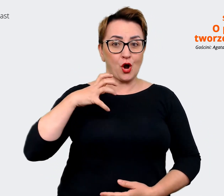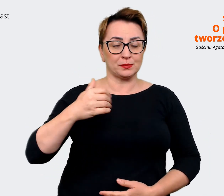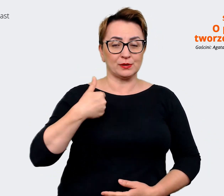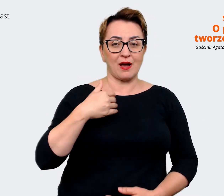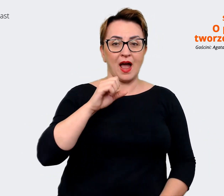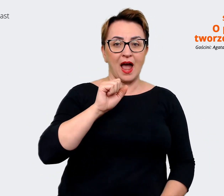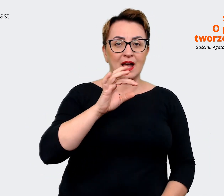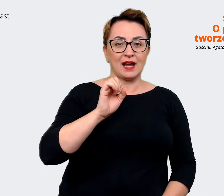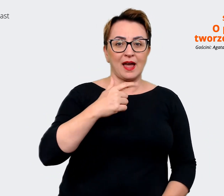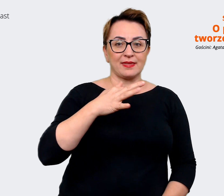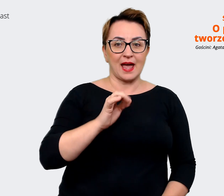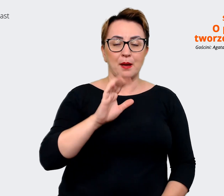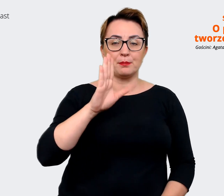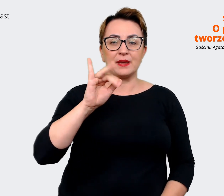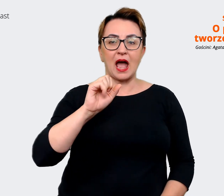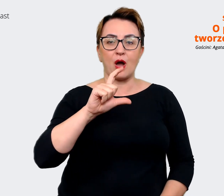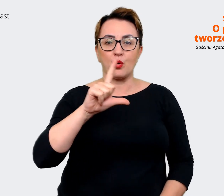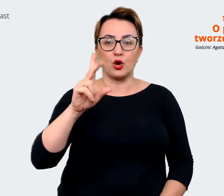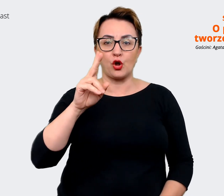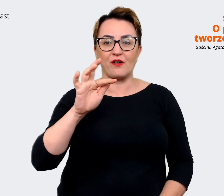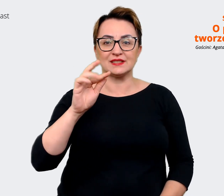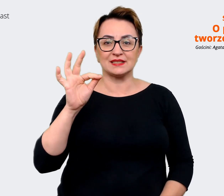Brandingu. Jeszcze raz dziękuję. Agata: Dziękuję bardzo.